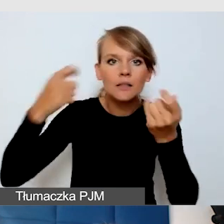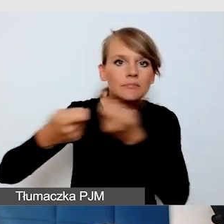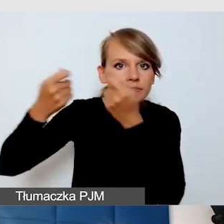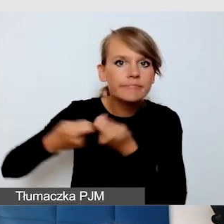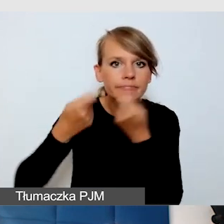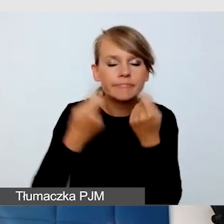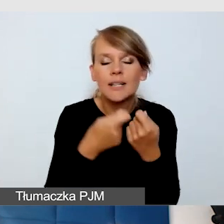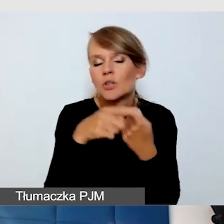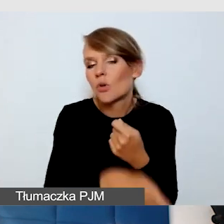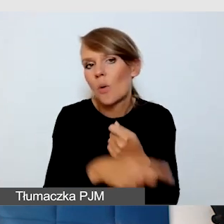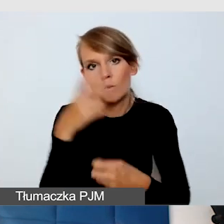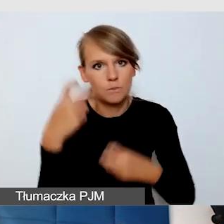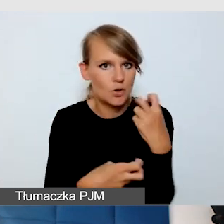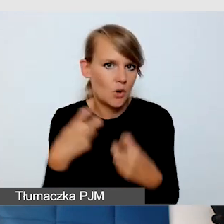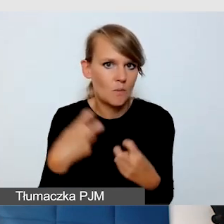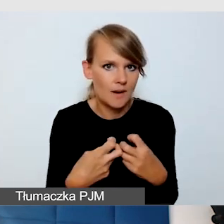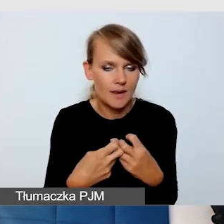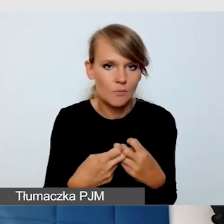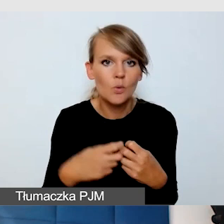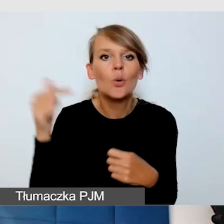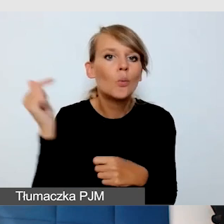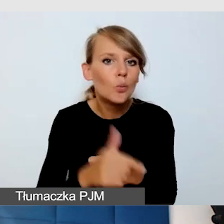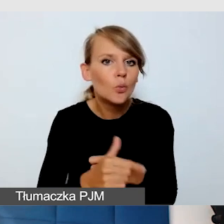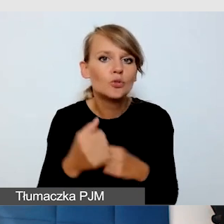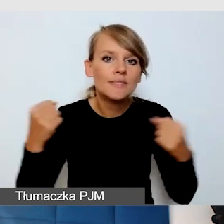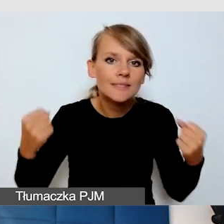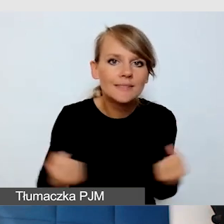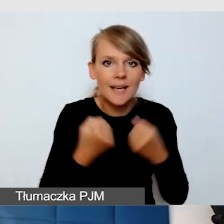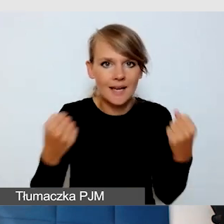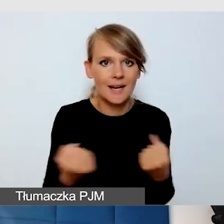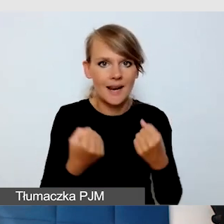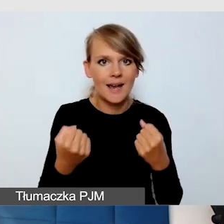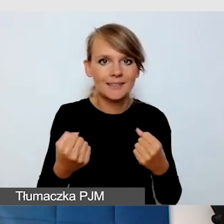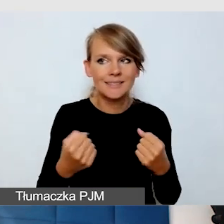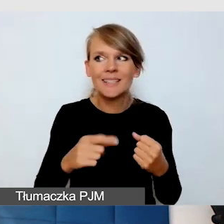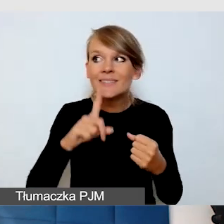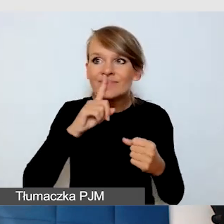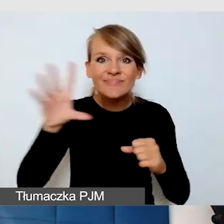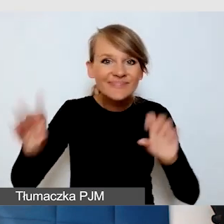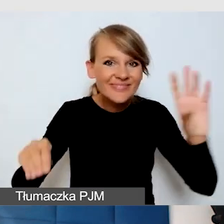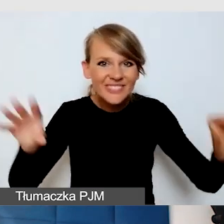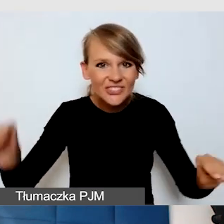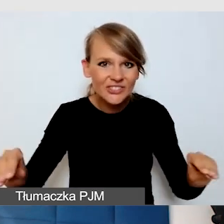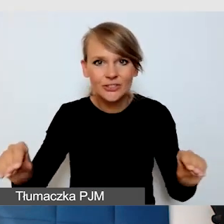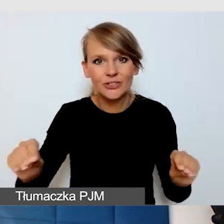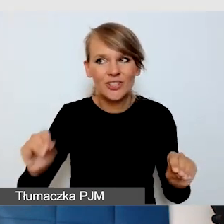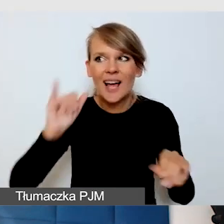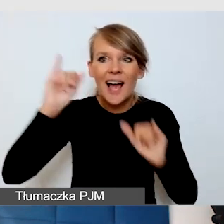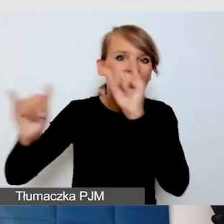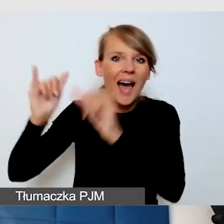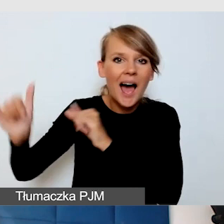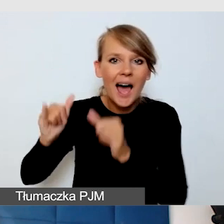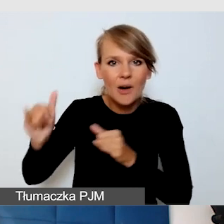i trzeba starać się wyciszać hałasy zagłuszające na wydarzeniach,